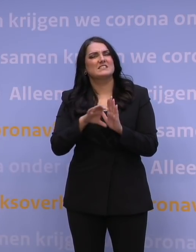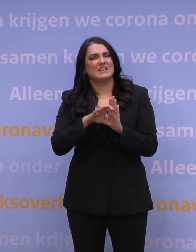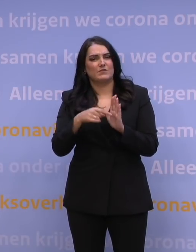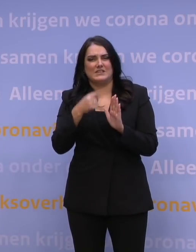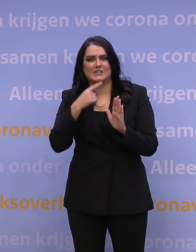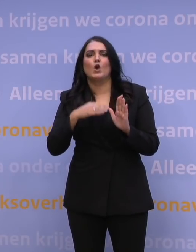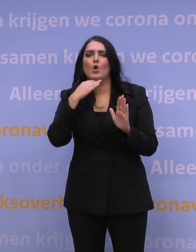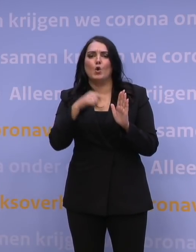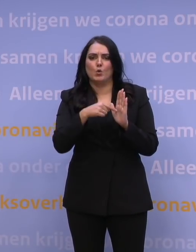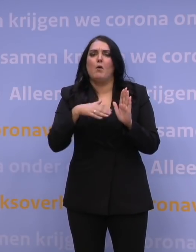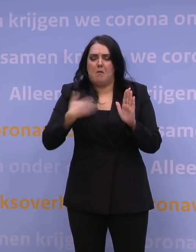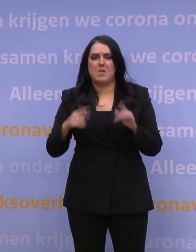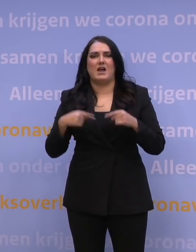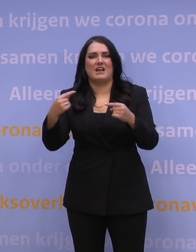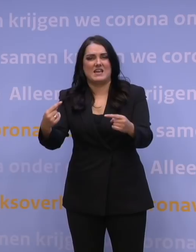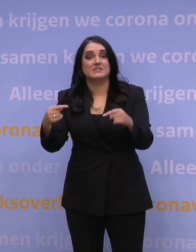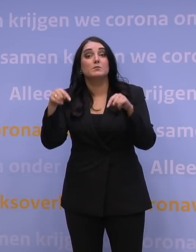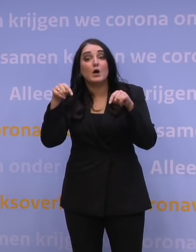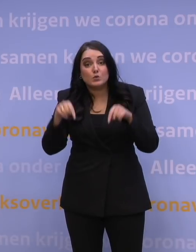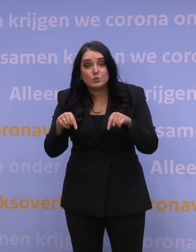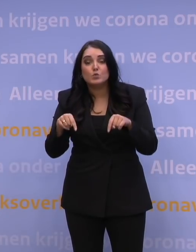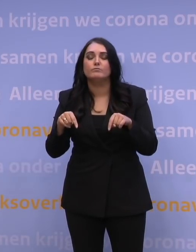ook daarvoor geldt dat het best denkbaar is om daar een test aan toe te voegen,